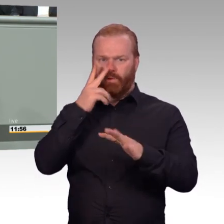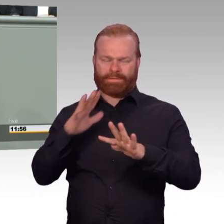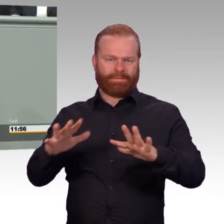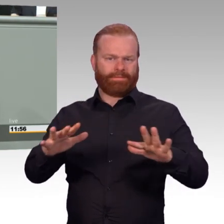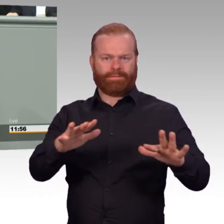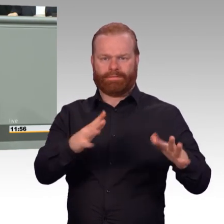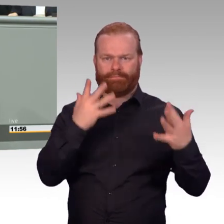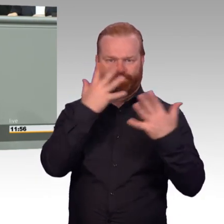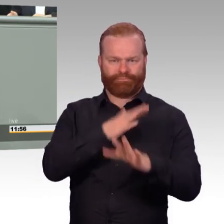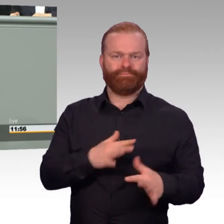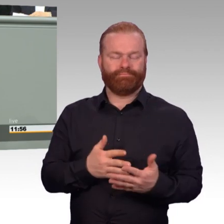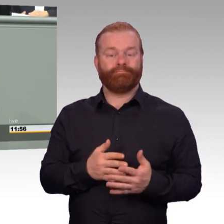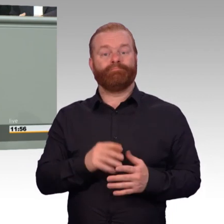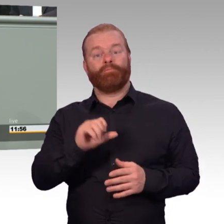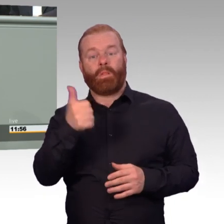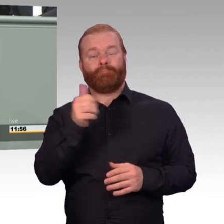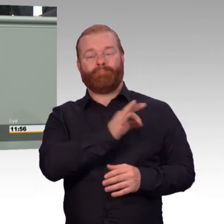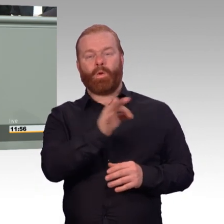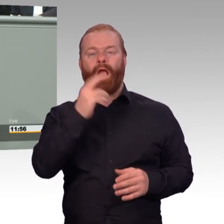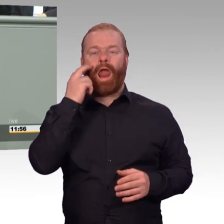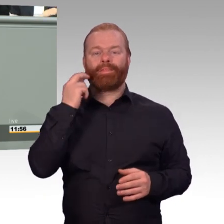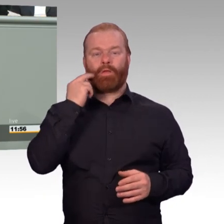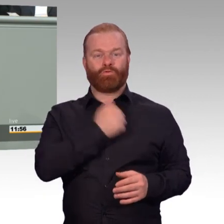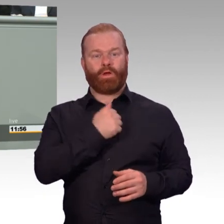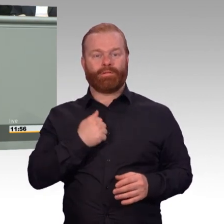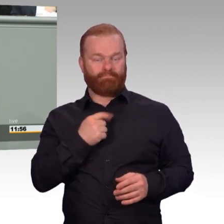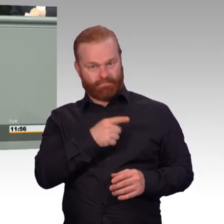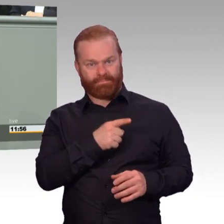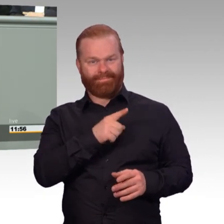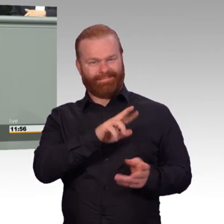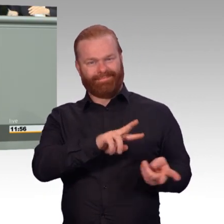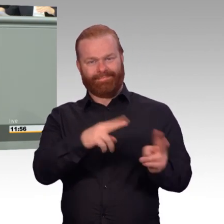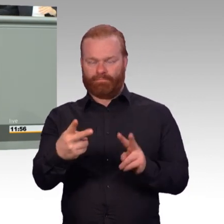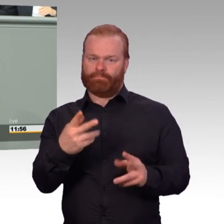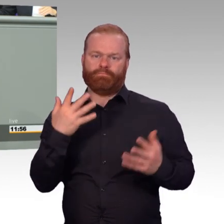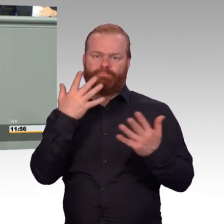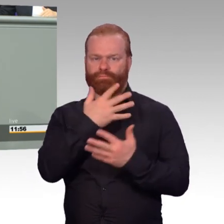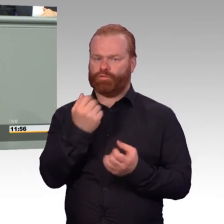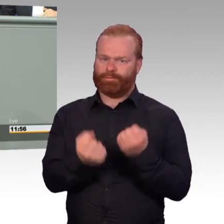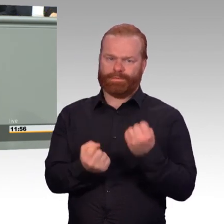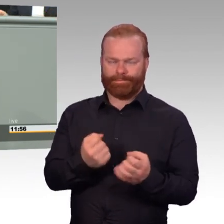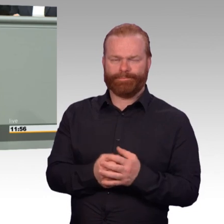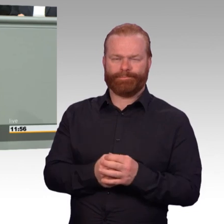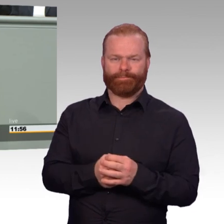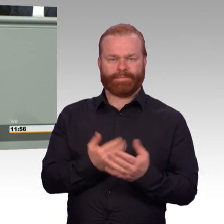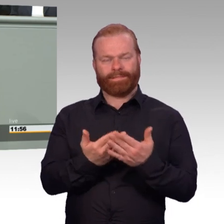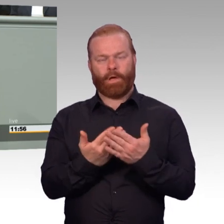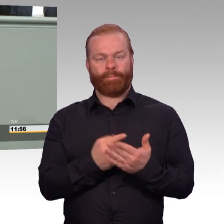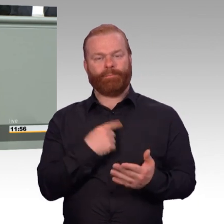Mehr Bildungsoptionen. Mehr Berufspraktika. Mehr Lohnkostenzuschüsse. Das ist ganz wichtig, wenn die Eingliederung